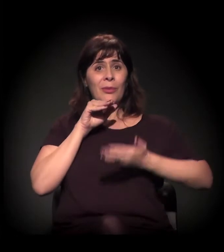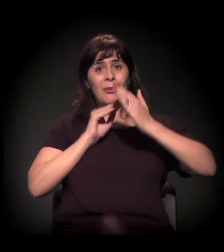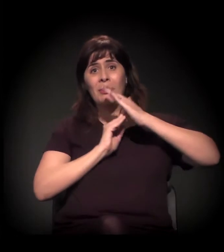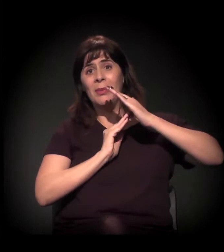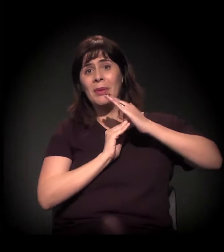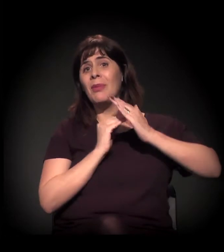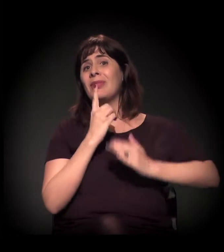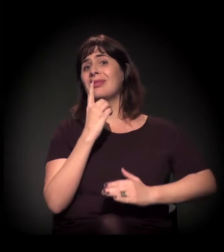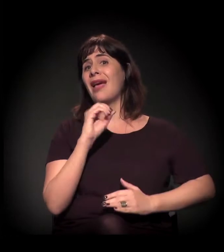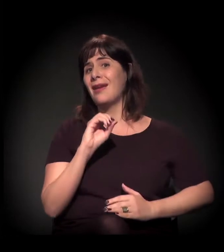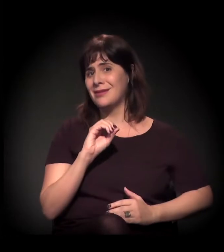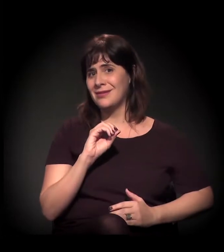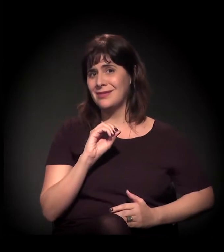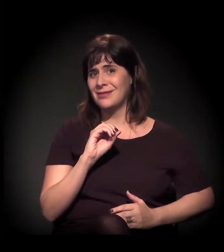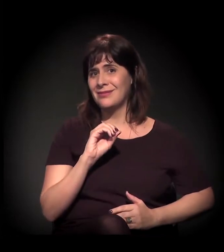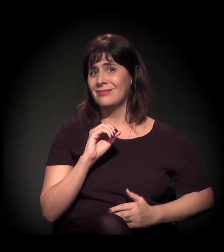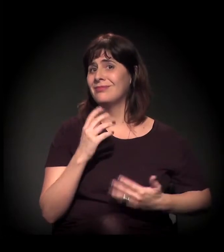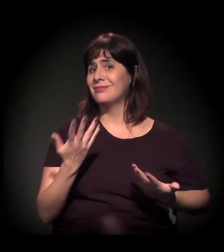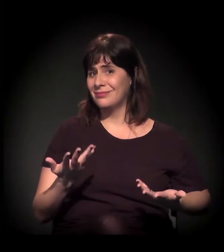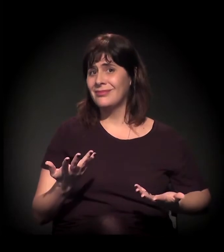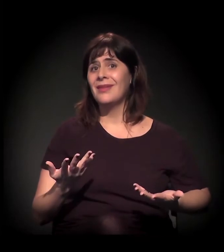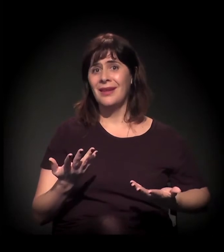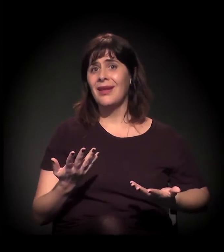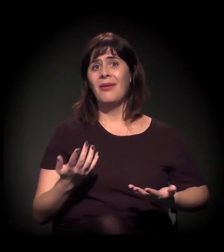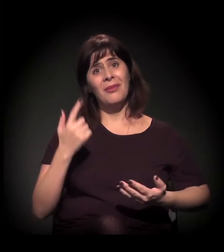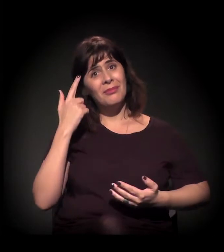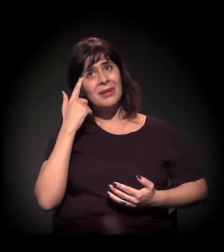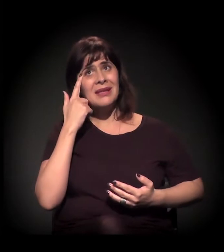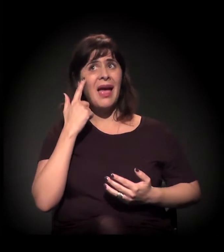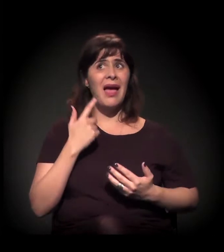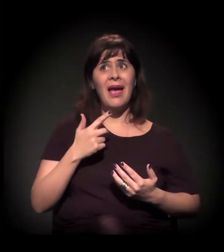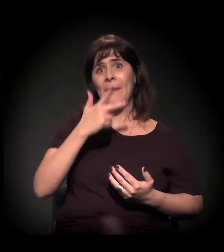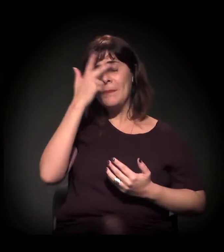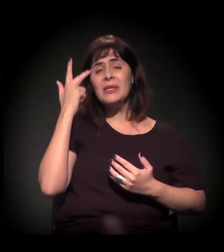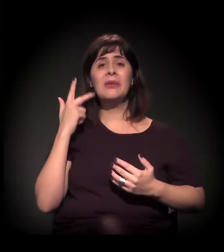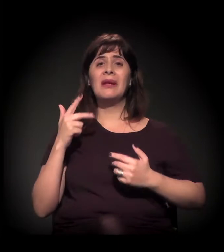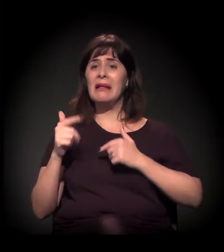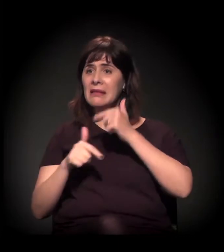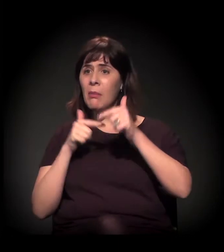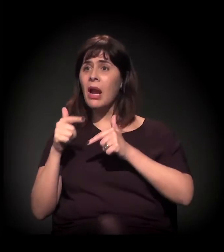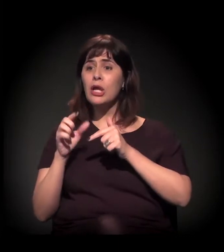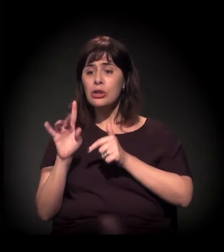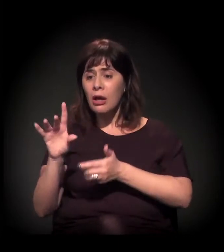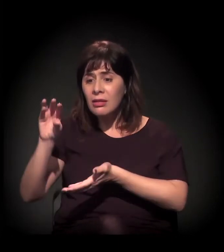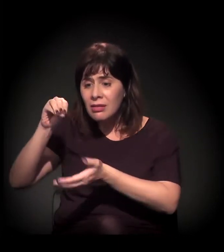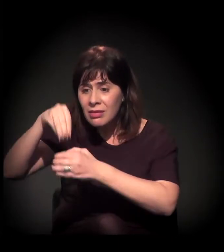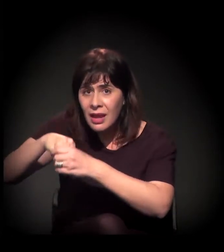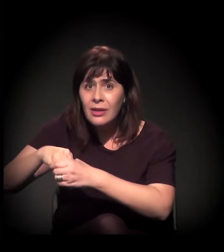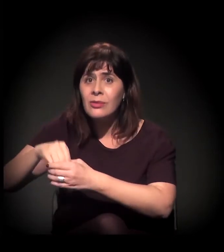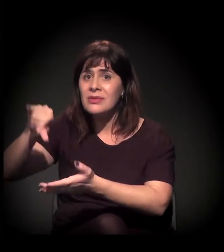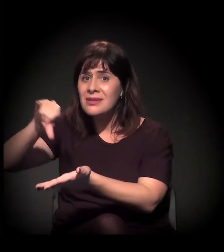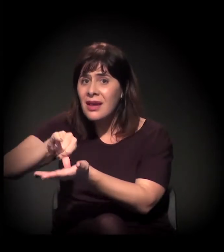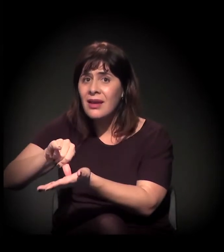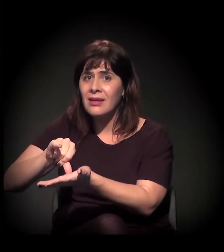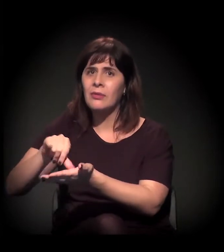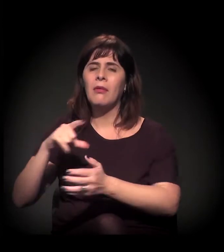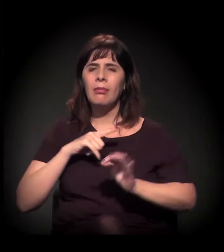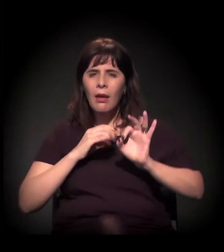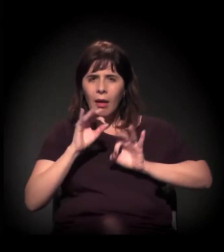Aí você pensa: "Ah, não, mas é só para quem trabalha no centro. Interessante essa PPP". É interessante, mas, quando você vê que